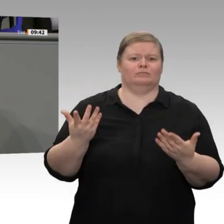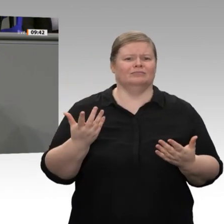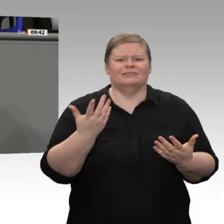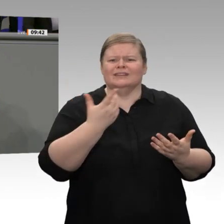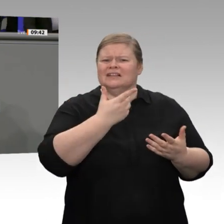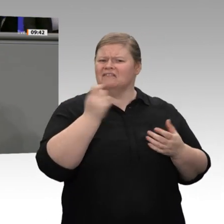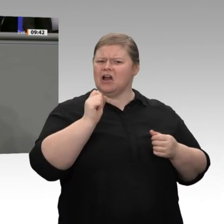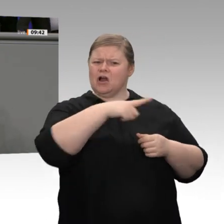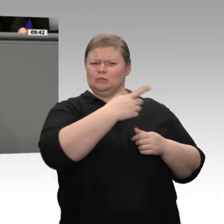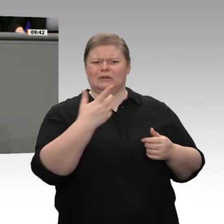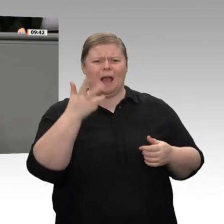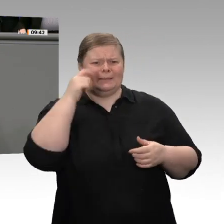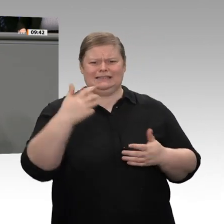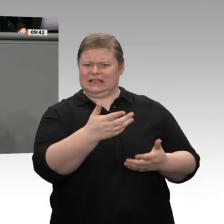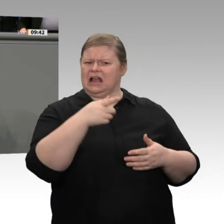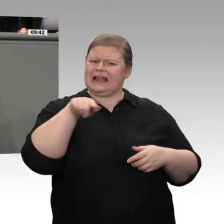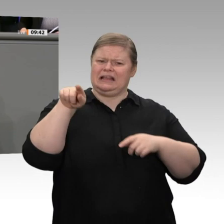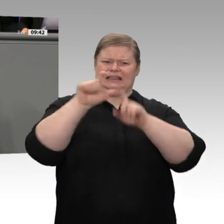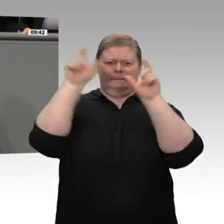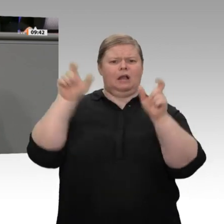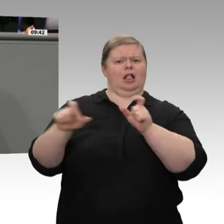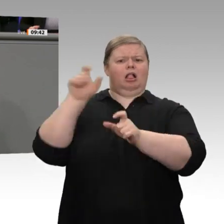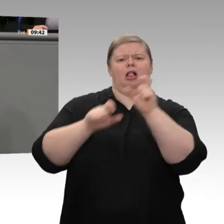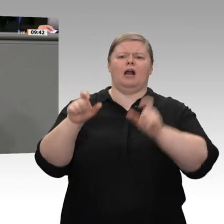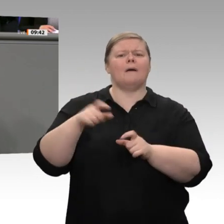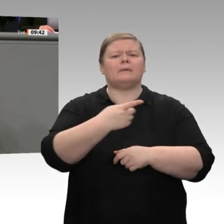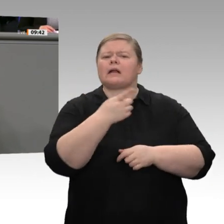Zeit. Ehe Sie sich darüber auslassen, dass wir keine